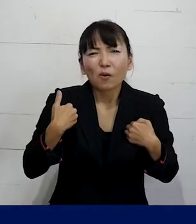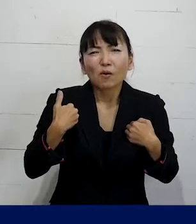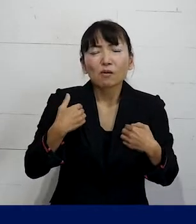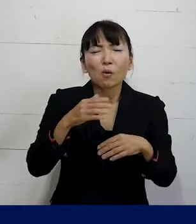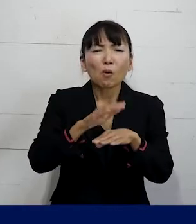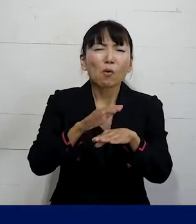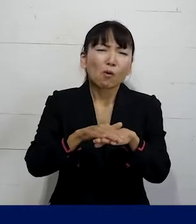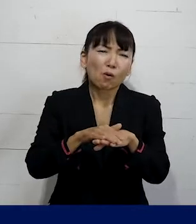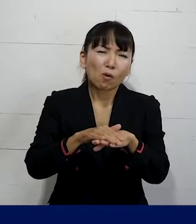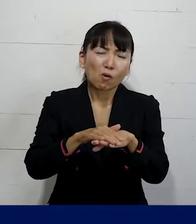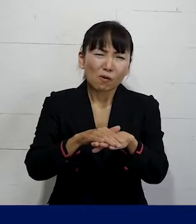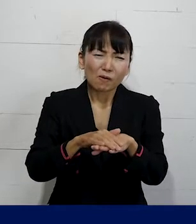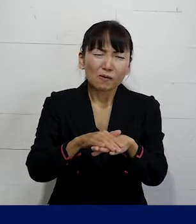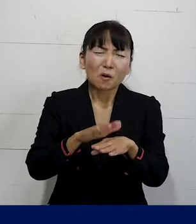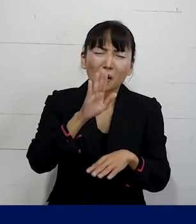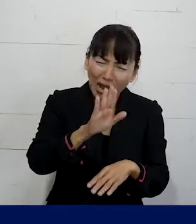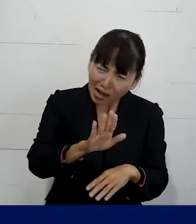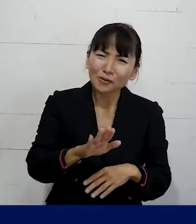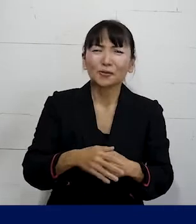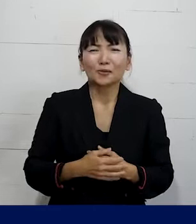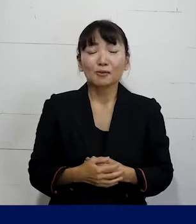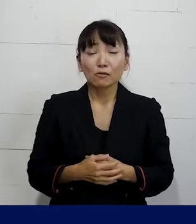やり方にせざるをえない場合もあれば